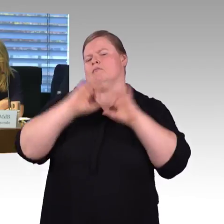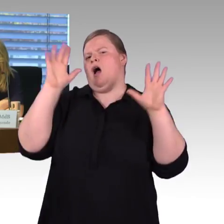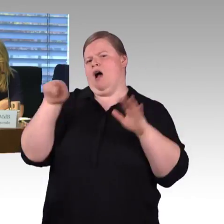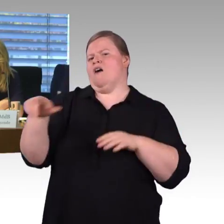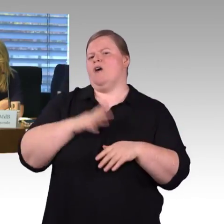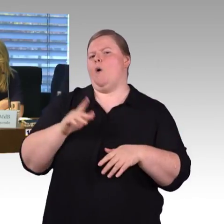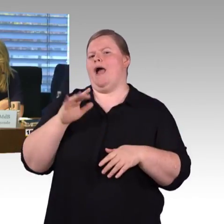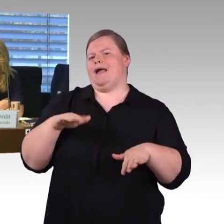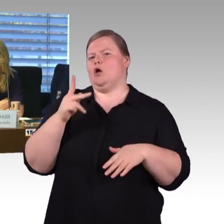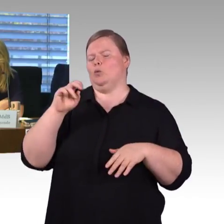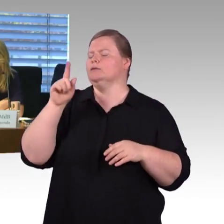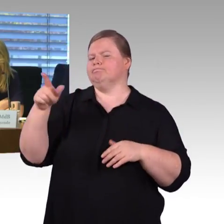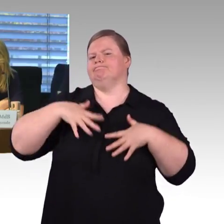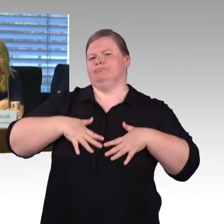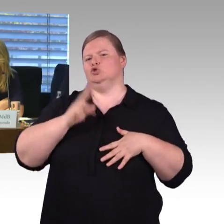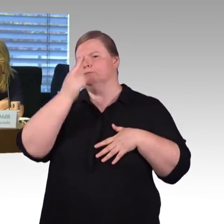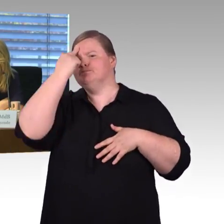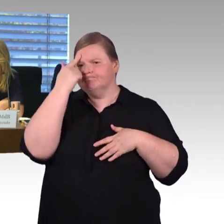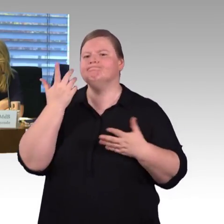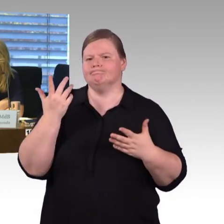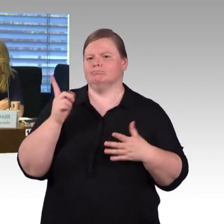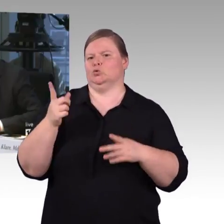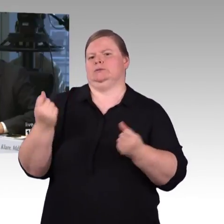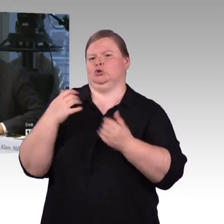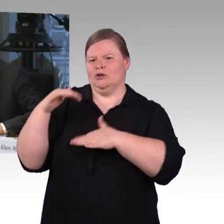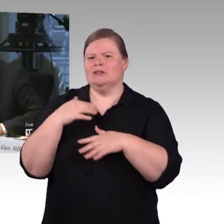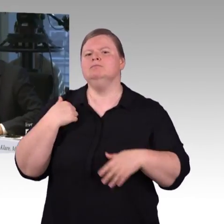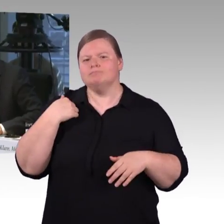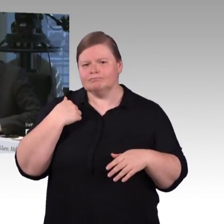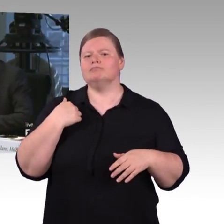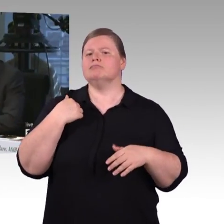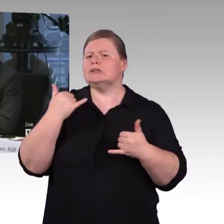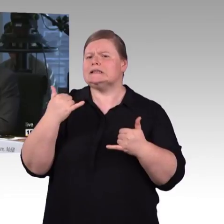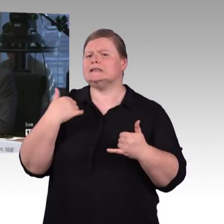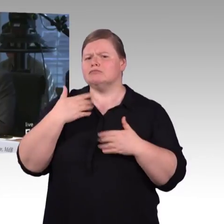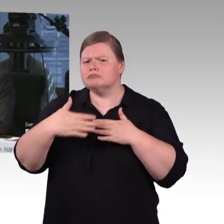das Thema Barrierefreiheit bei Flixtrain, beim Deutsche Bahn Wettbewerber, Sie geben an,